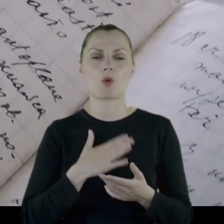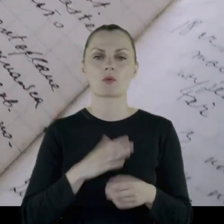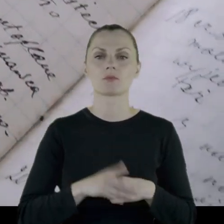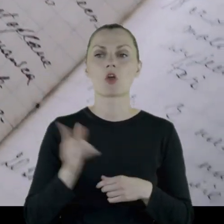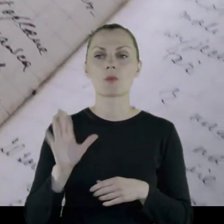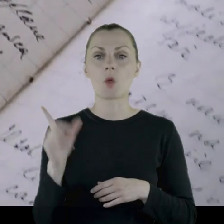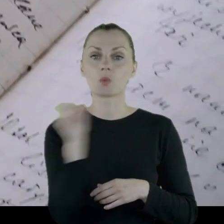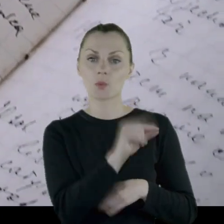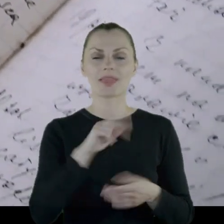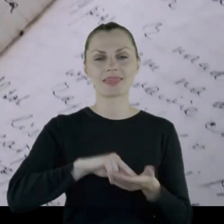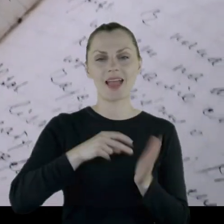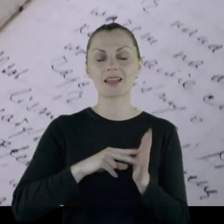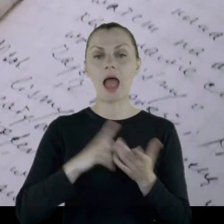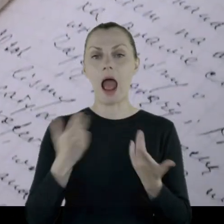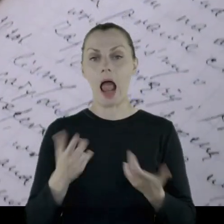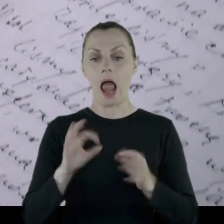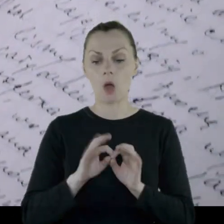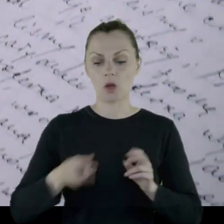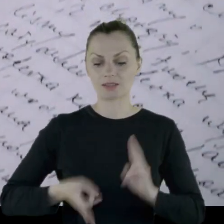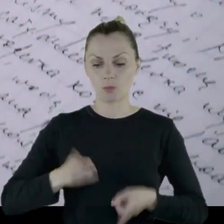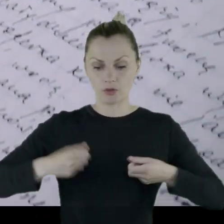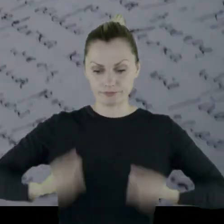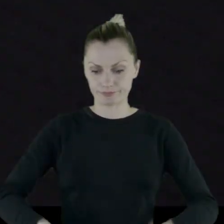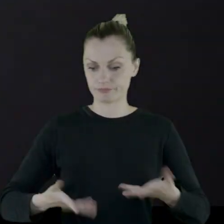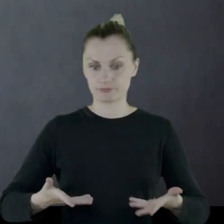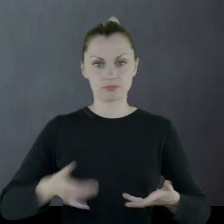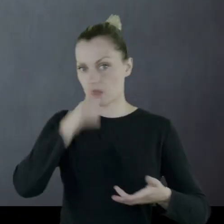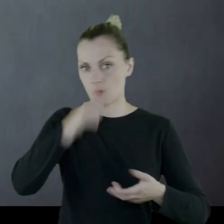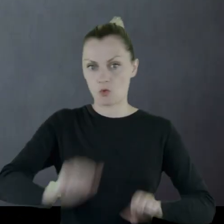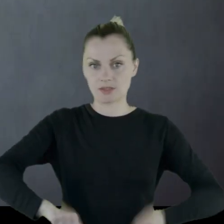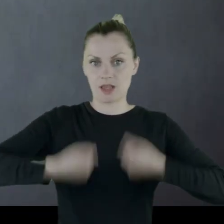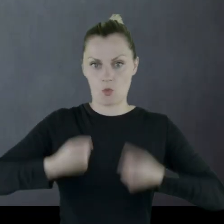"Miałem iść na tańce, ale spadły ze mnie spodnie i już nie dały się założyć."